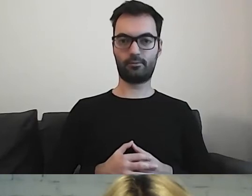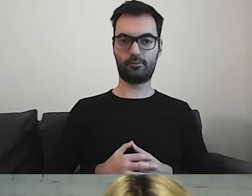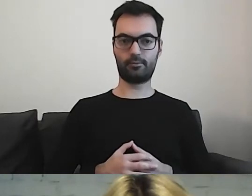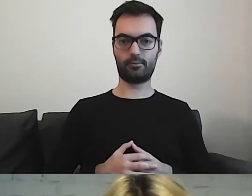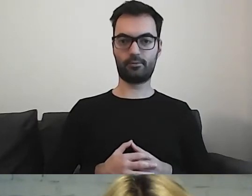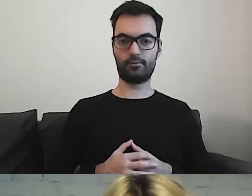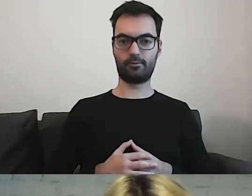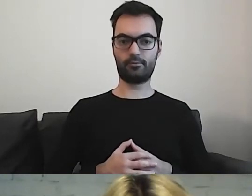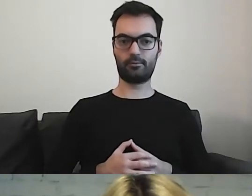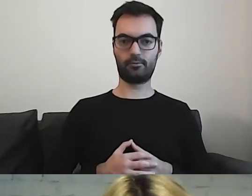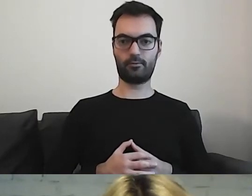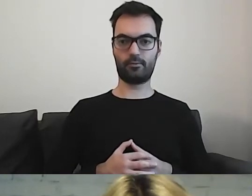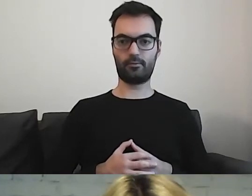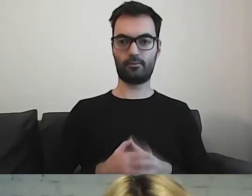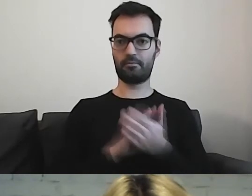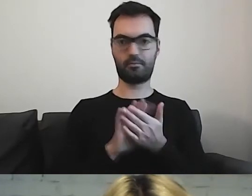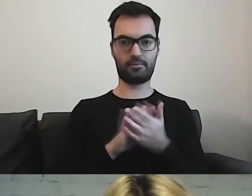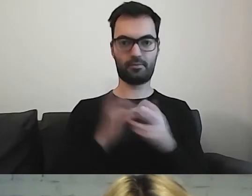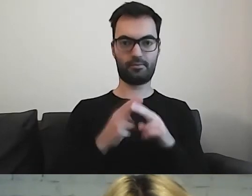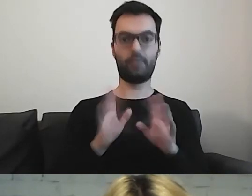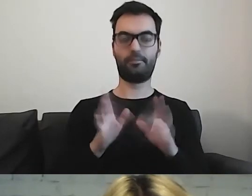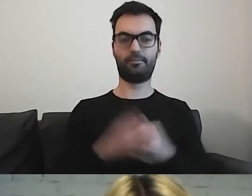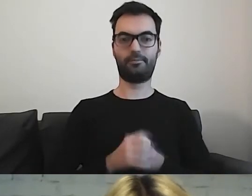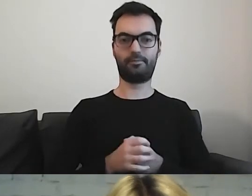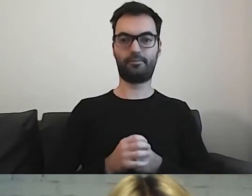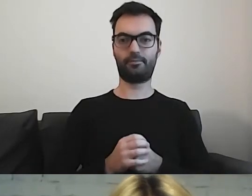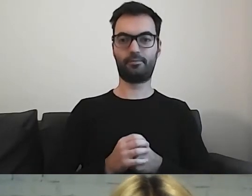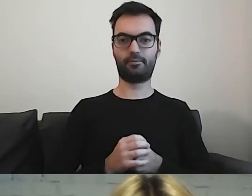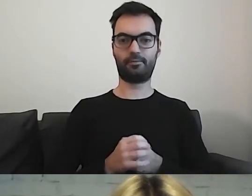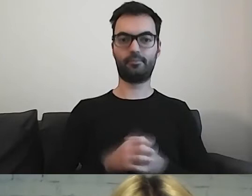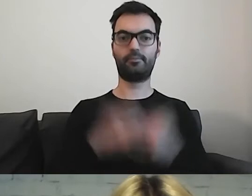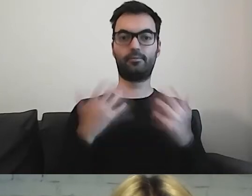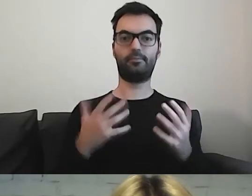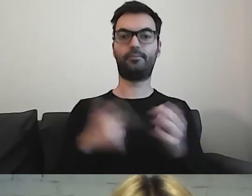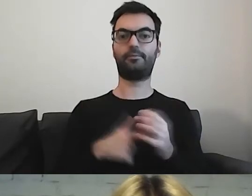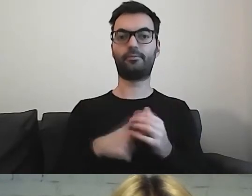Znowu mi się nie... Chwileczkę. Przejdźmy dalej.